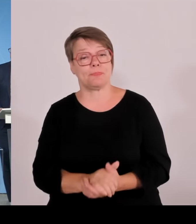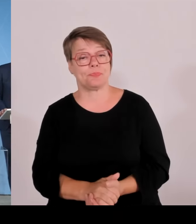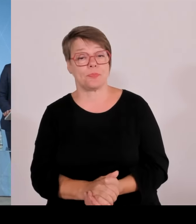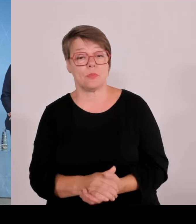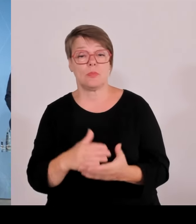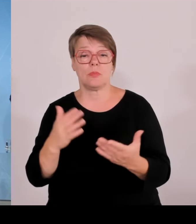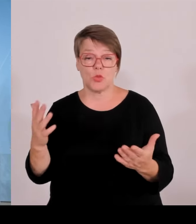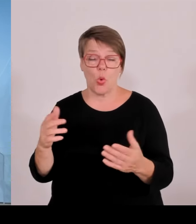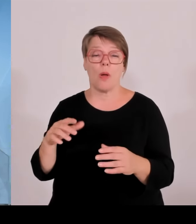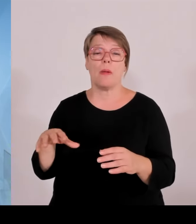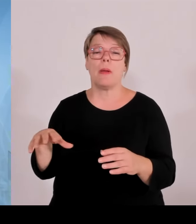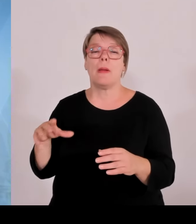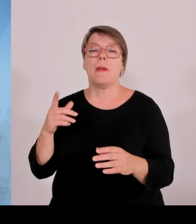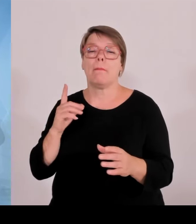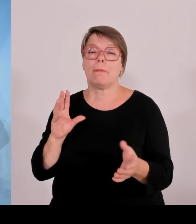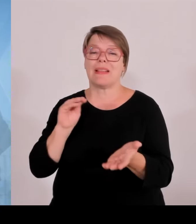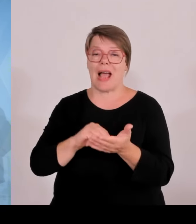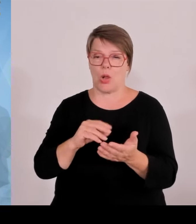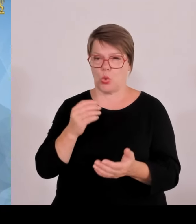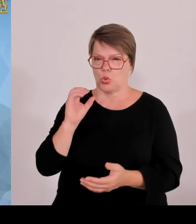Anlagenbetreiber sind weiterhin gesetzlich